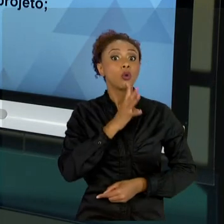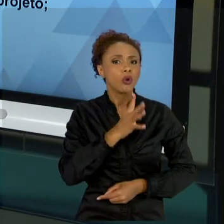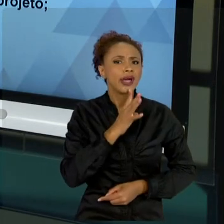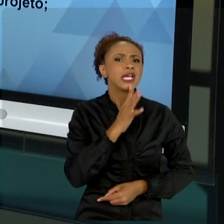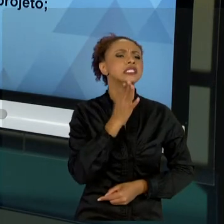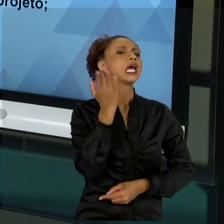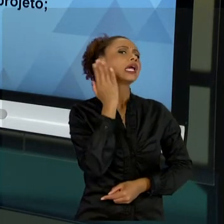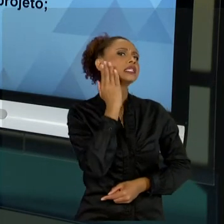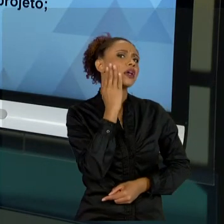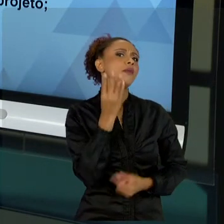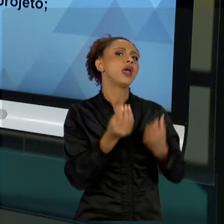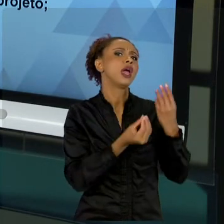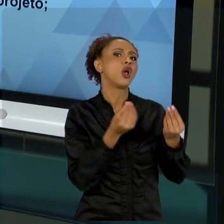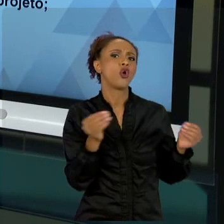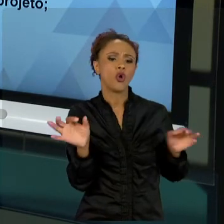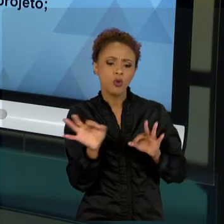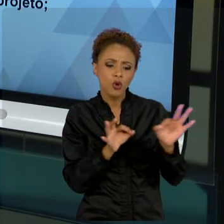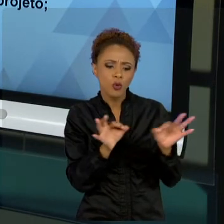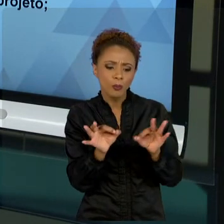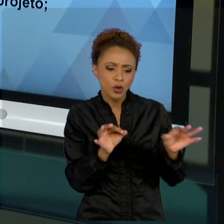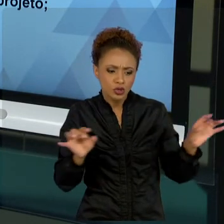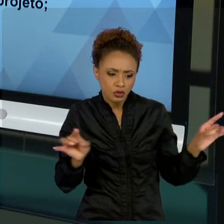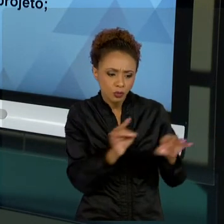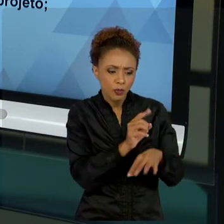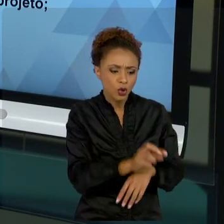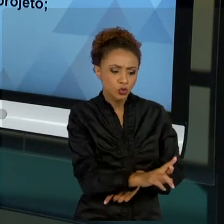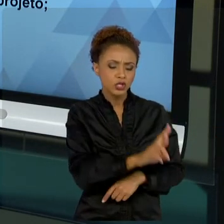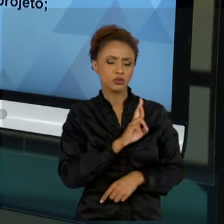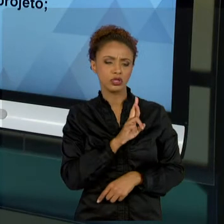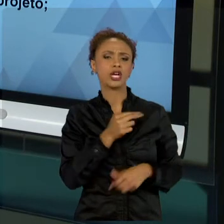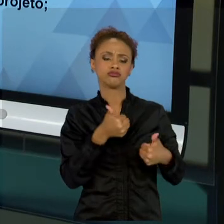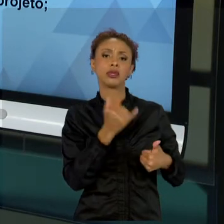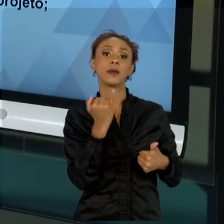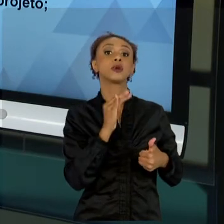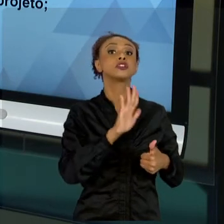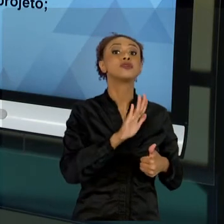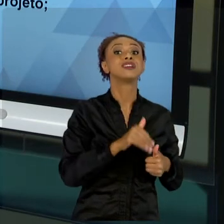CONHECER SE O PROJETO É ADEQUADO. MUITA GENTE SE